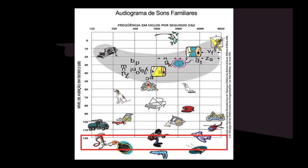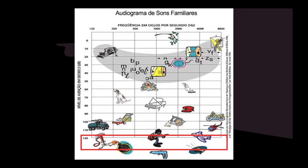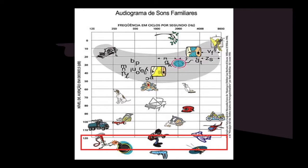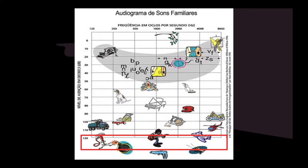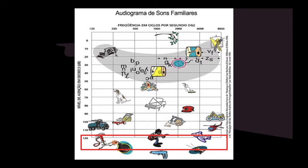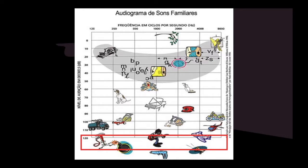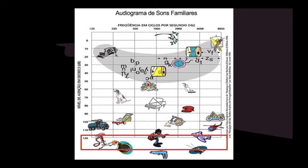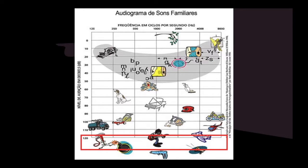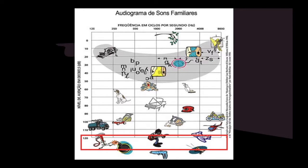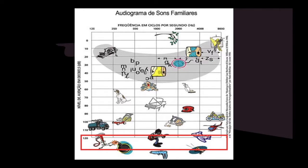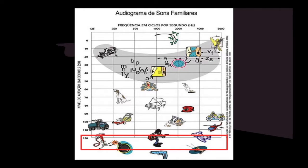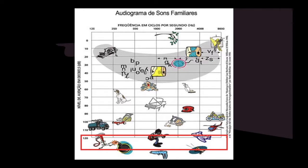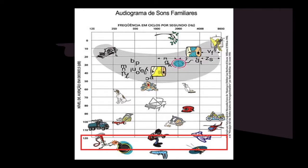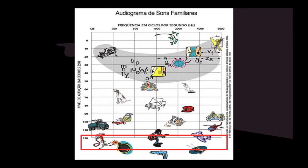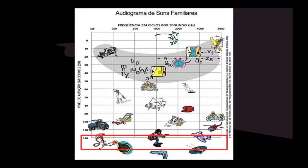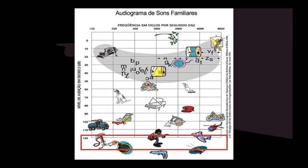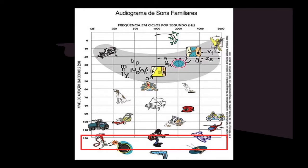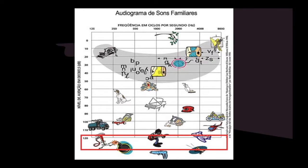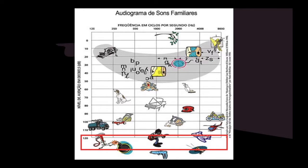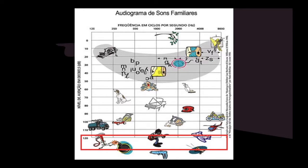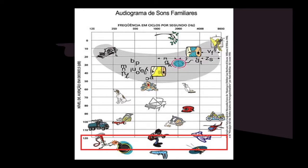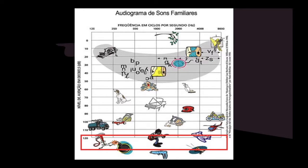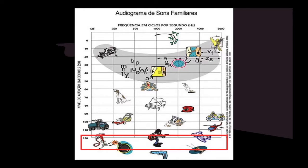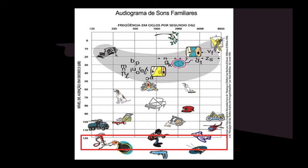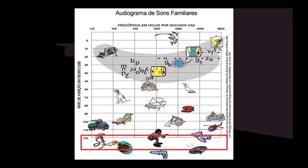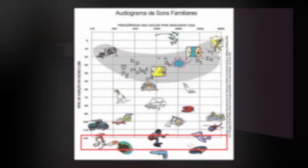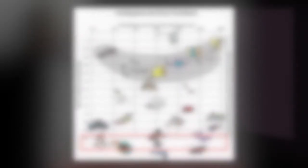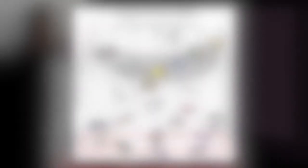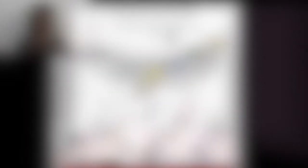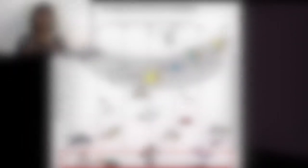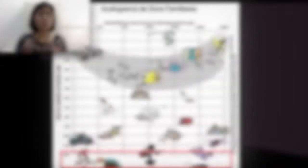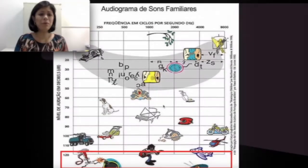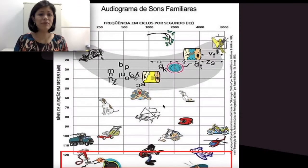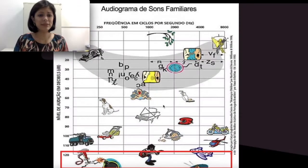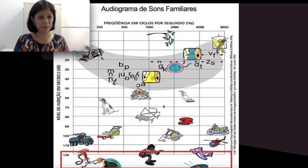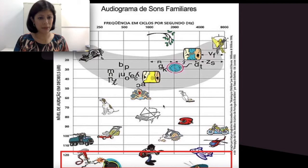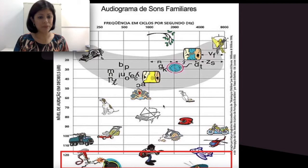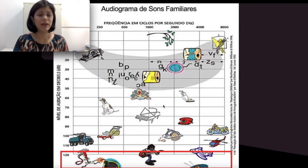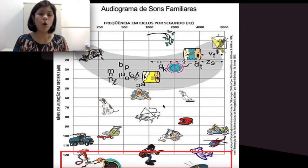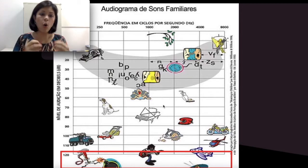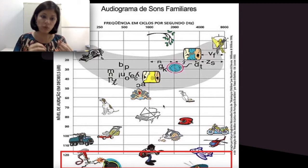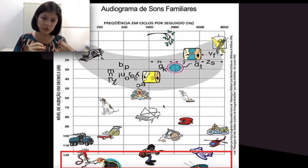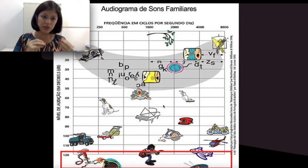que é a perda auditiva leve, moderada, severa e profunda. Mas como eu vou saber onde eu